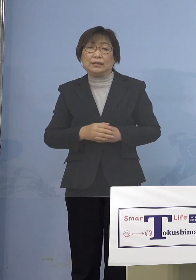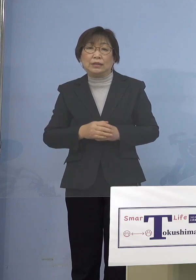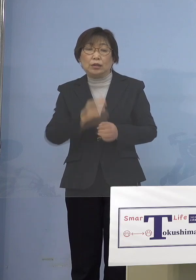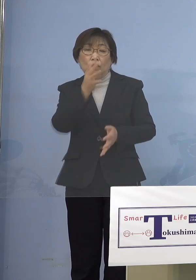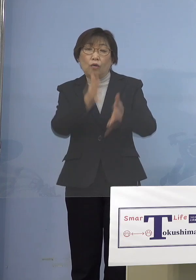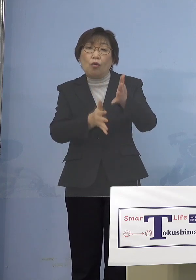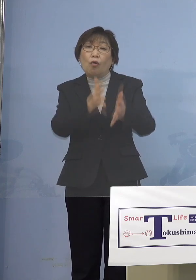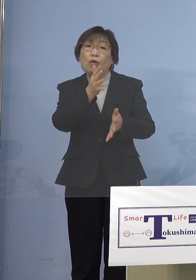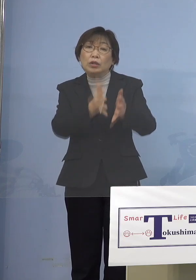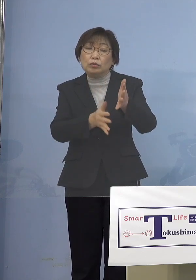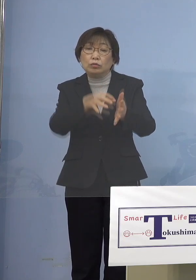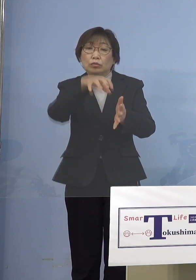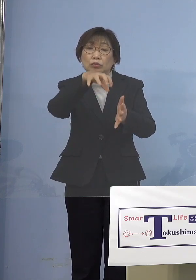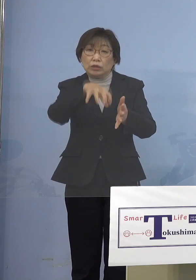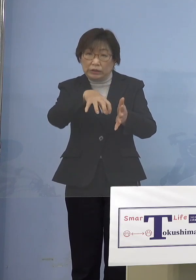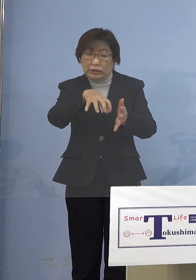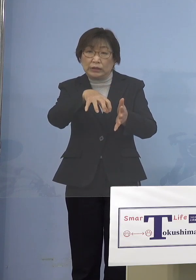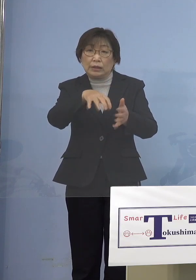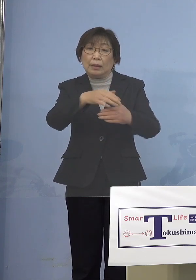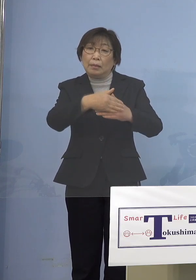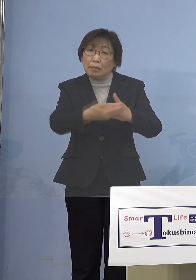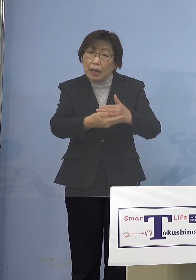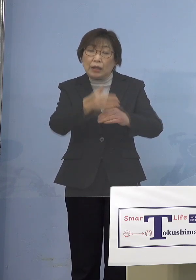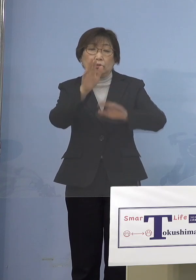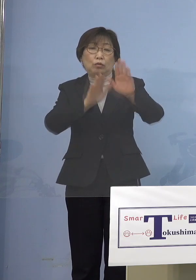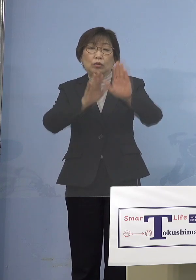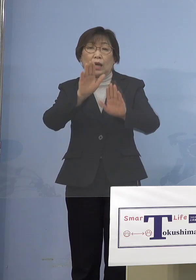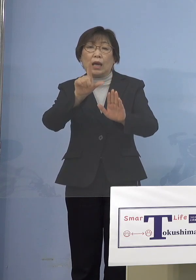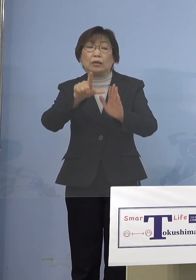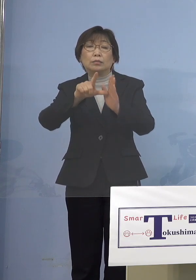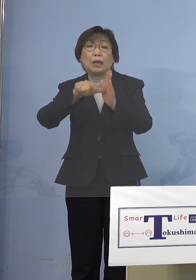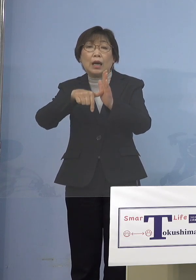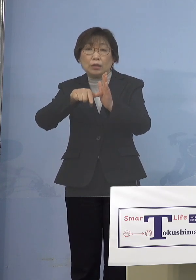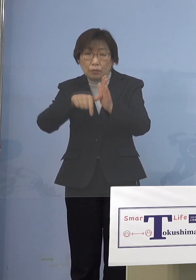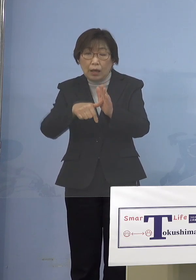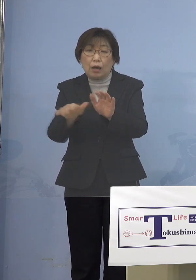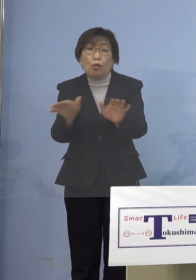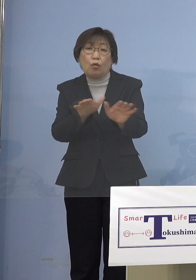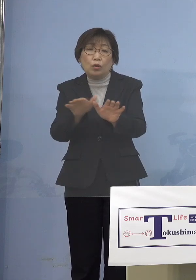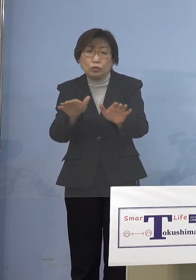あった場合にはしっかりと その保育を行うというのが